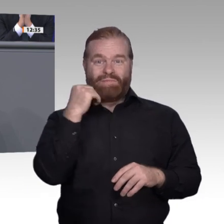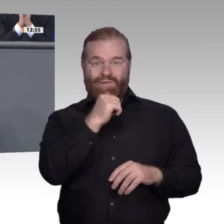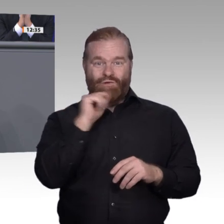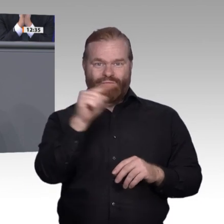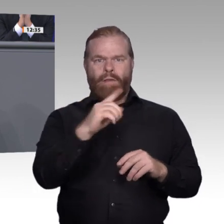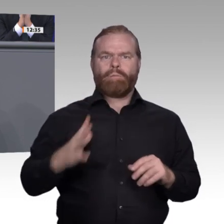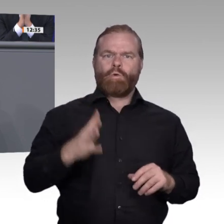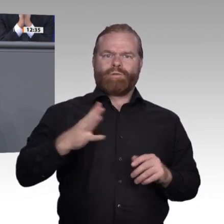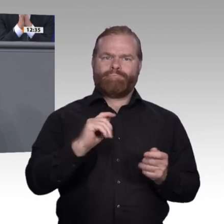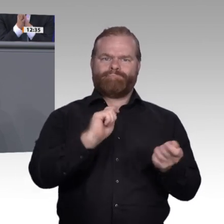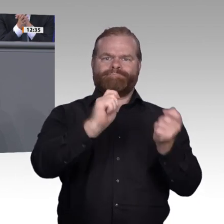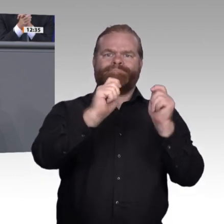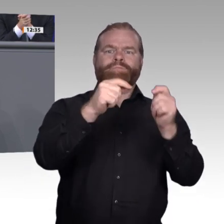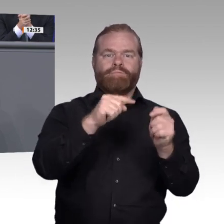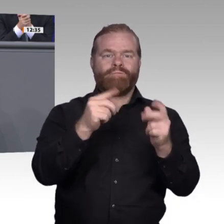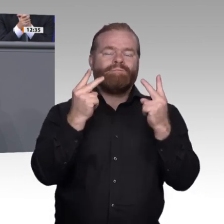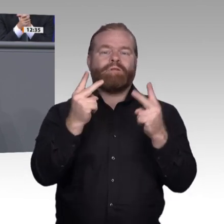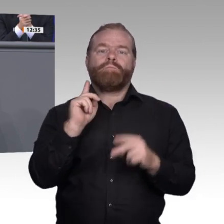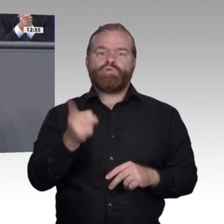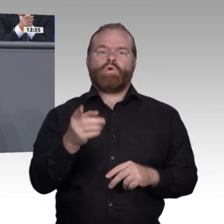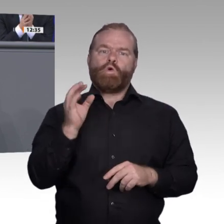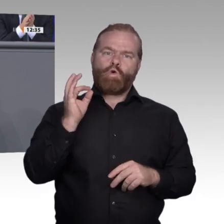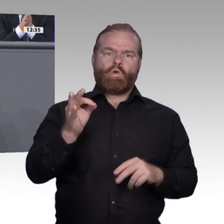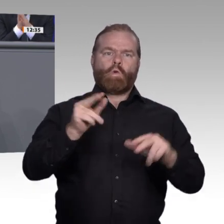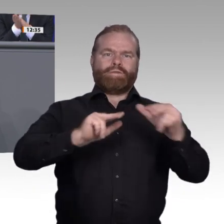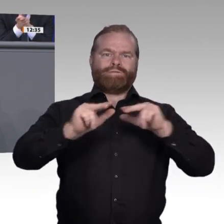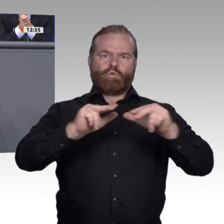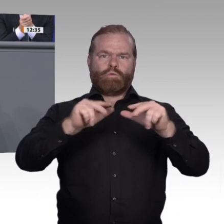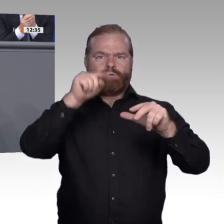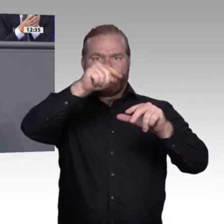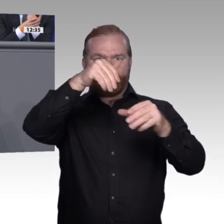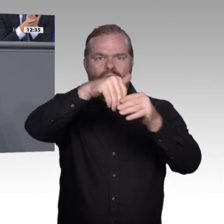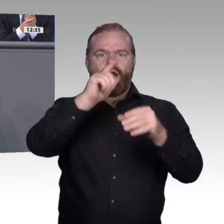in dieser Woche von Professor Boes vom Bayerischen Forschungsinstitut für Digitale Transformation